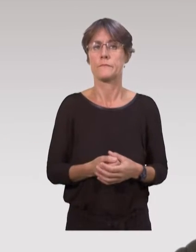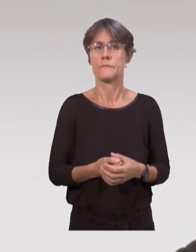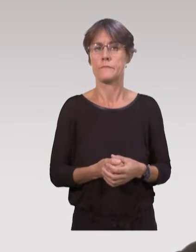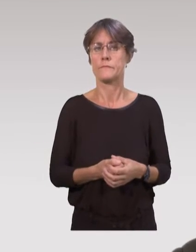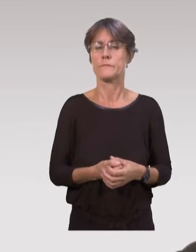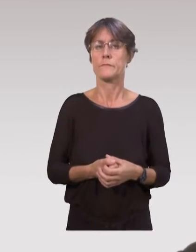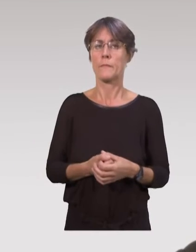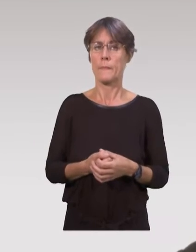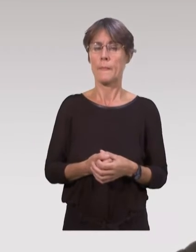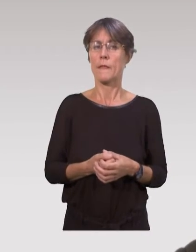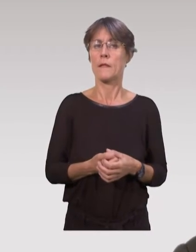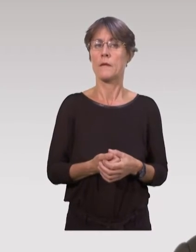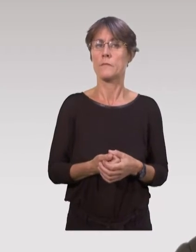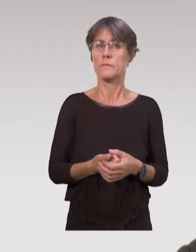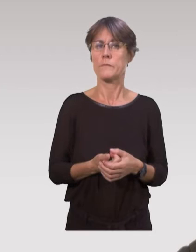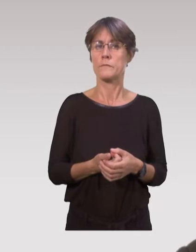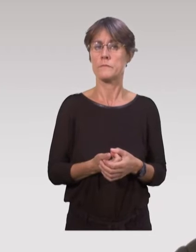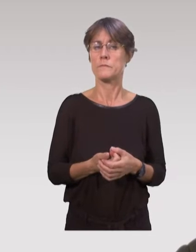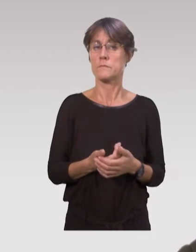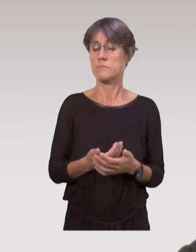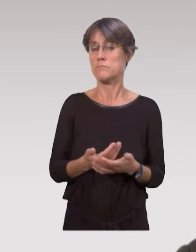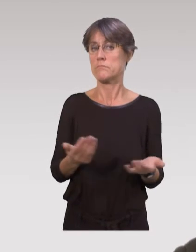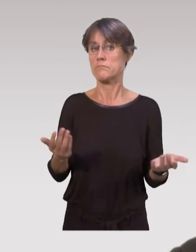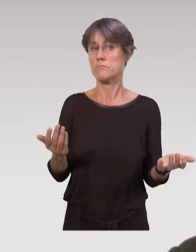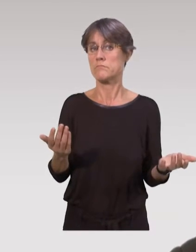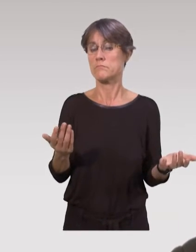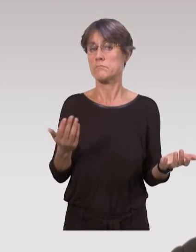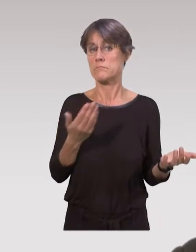on fait avec les moyens qui sont trouvés au domicile des parents.